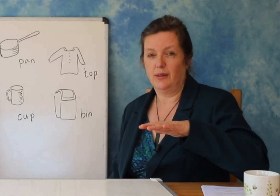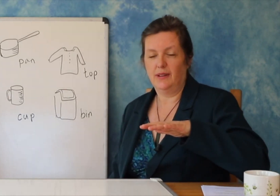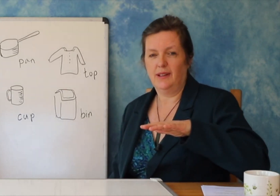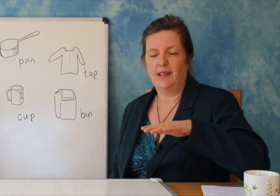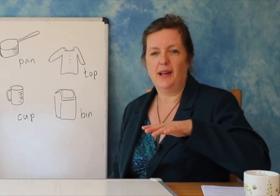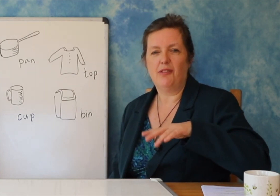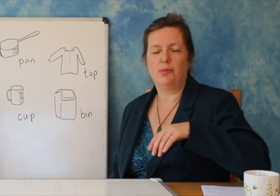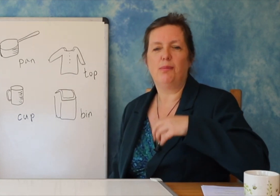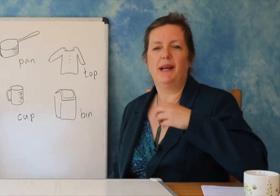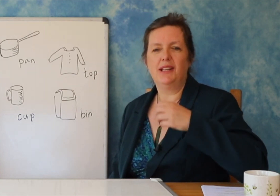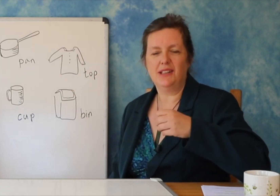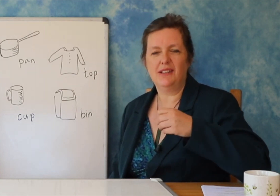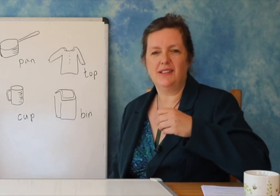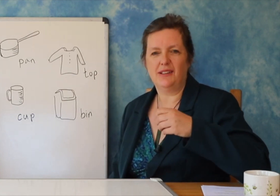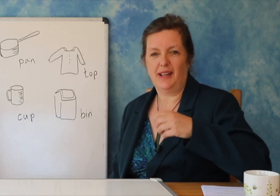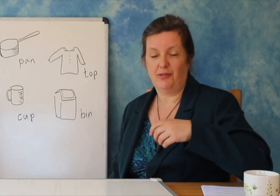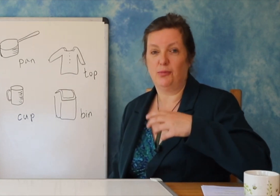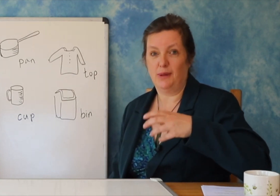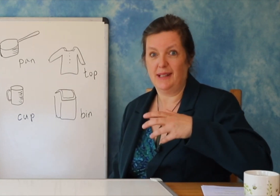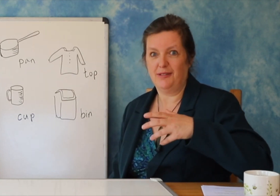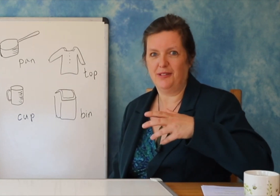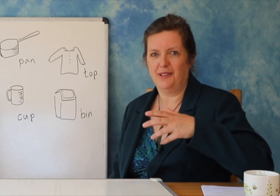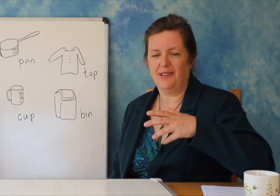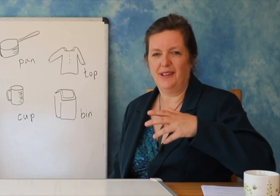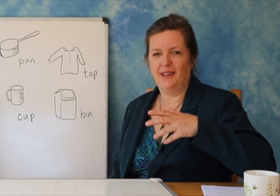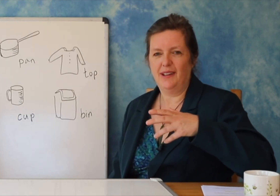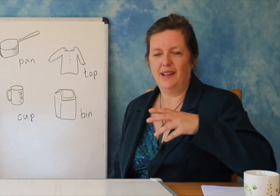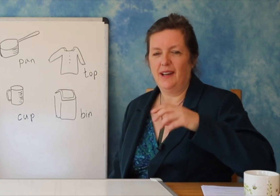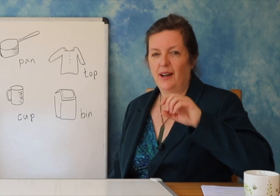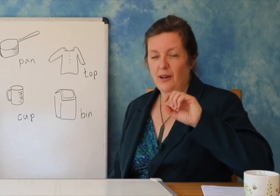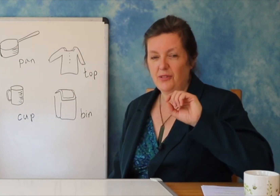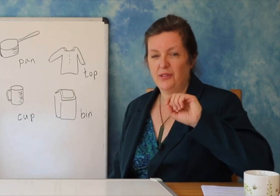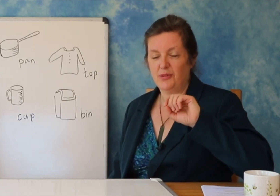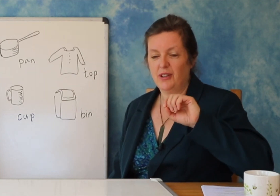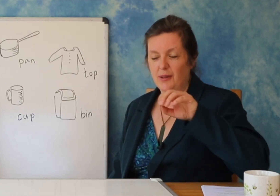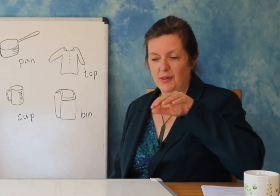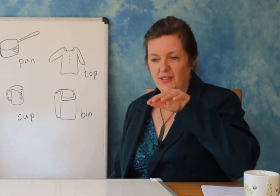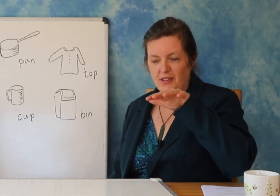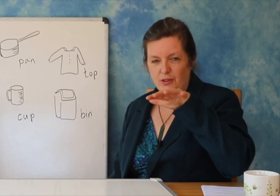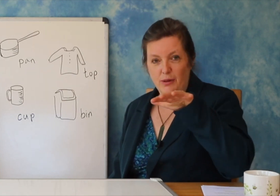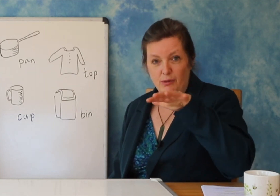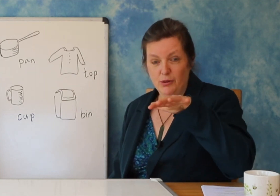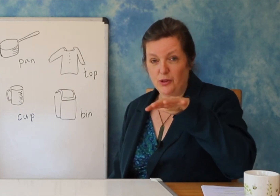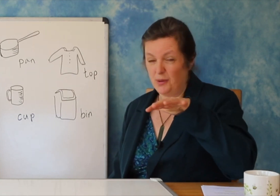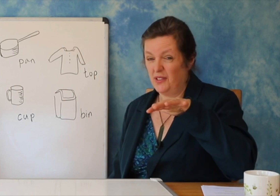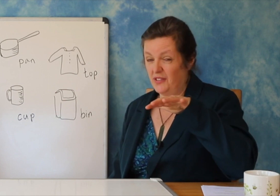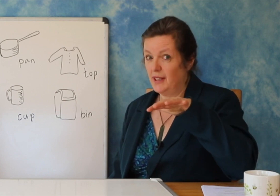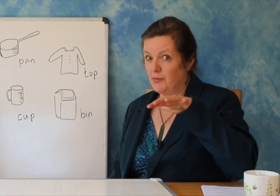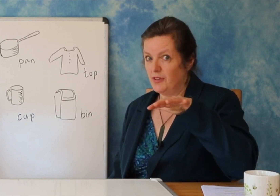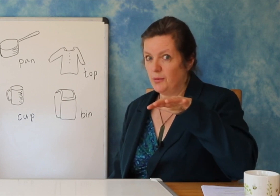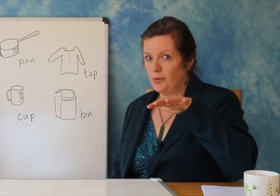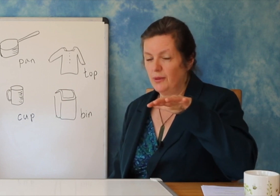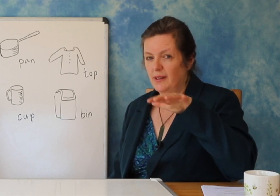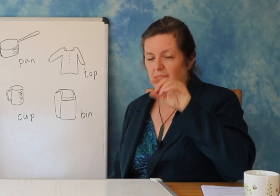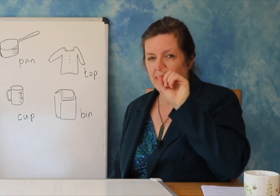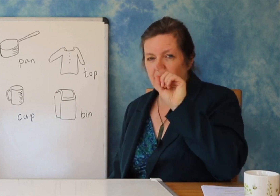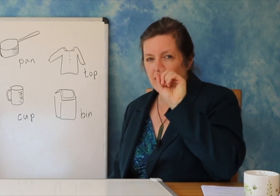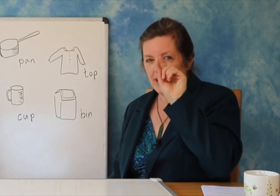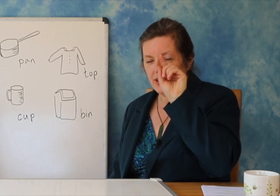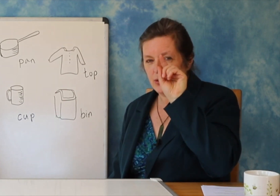Në fillim nuk do të shihni përparimin që po bëni, por nëse jeni të durueshëm dhe